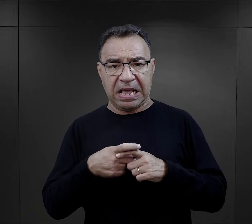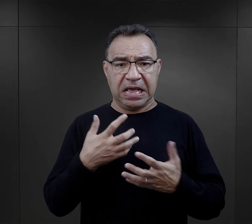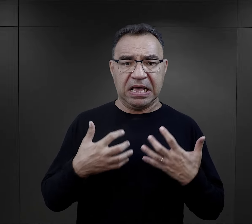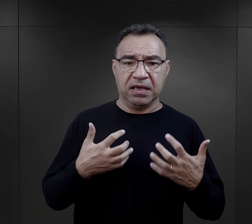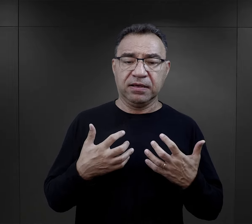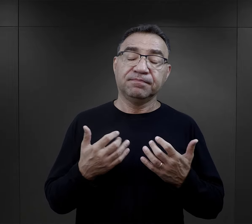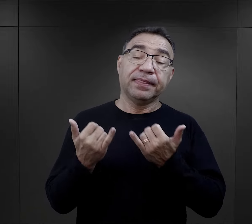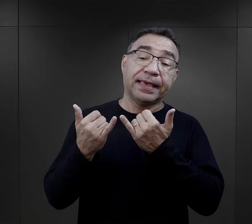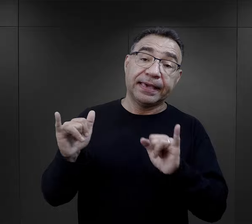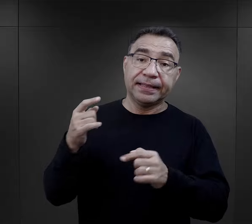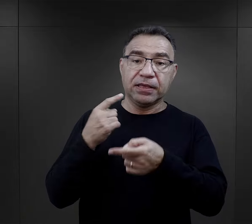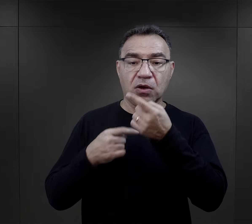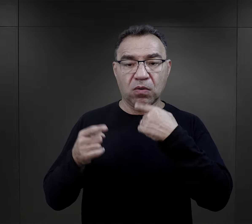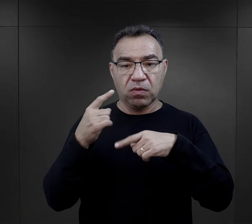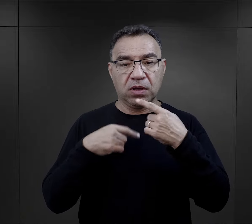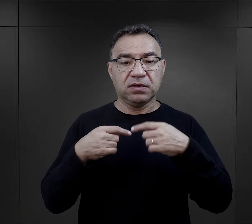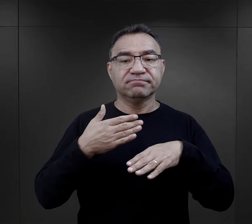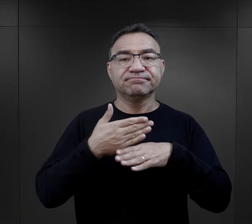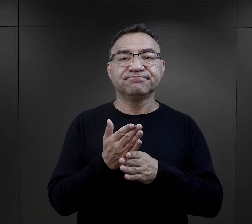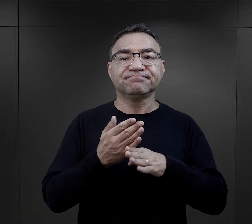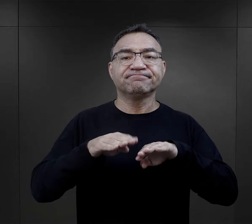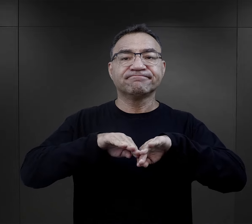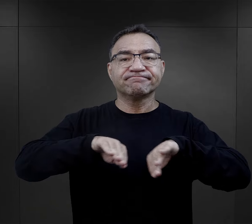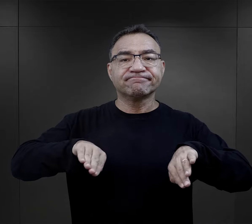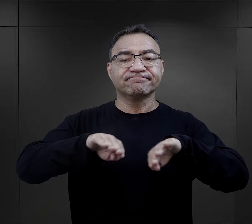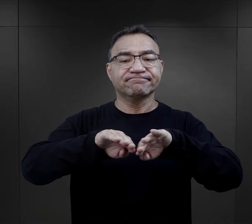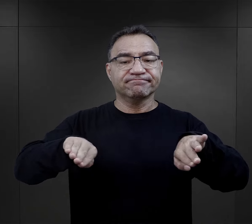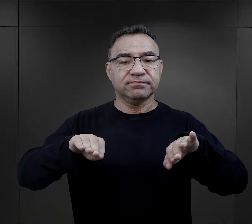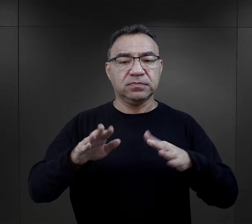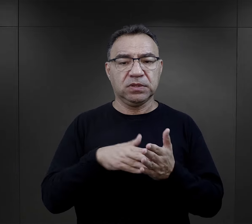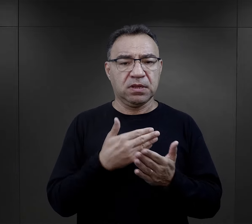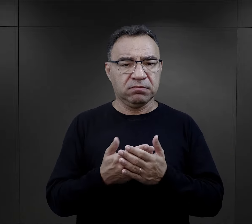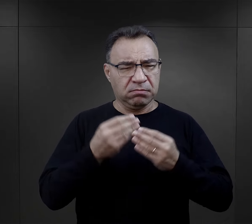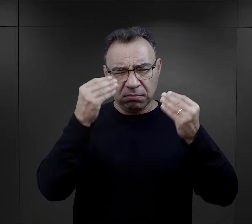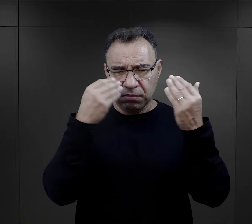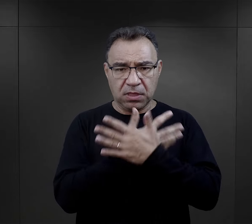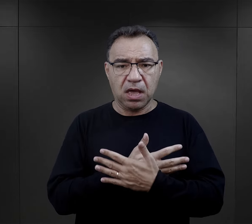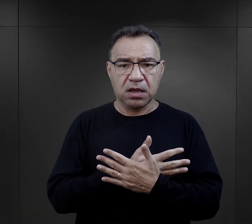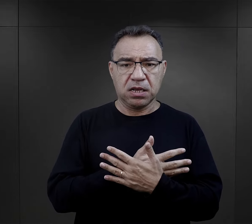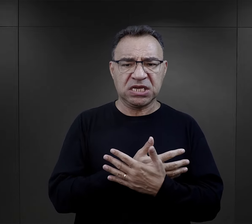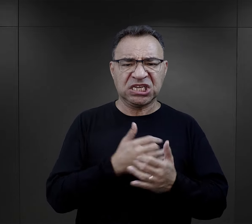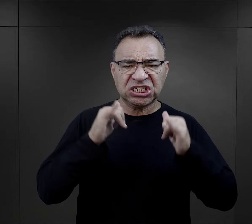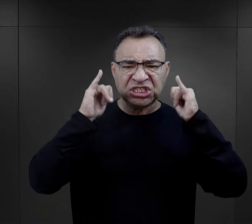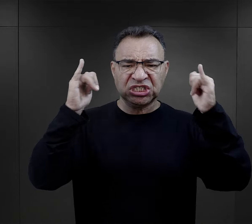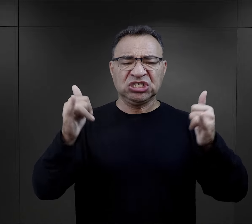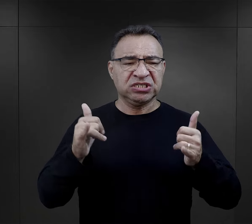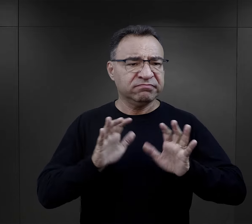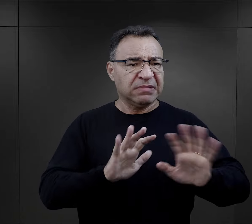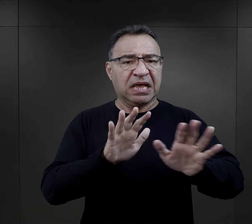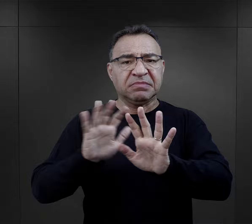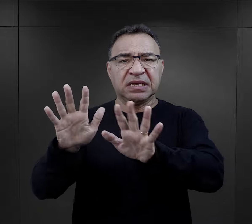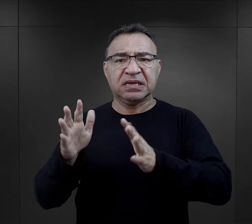Są też inne relacje, kiedy selekcja przebiegała w sposób bardzo gwałtowny, były krzyki, było popychanie,